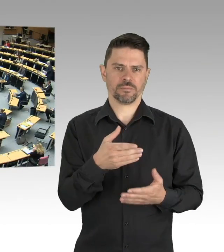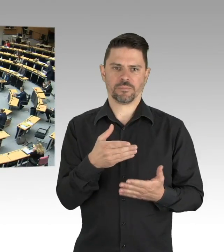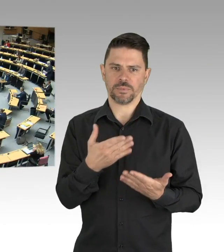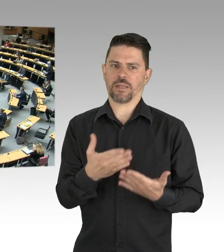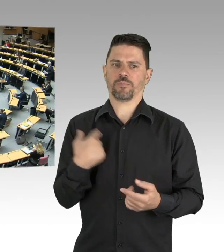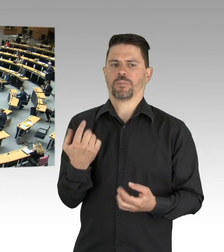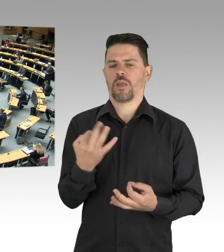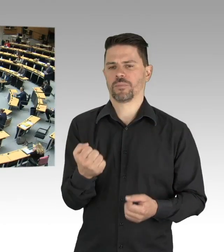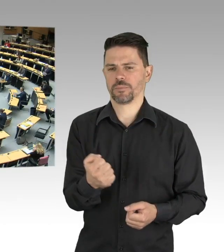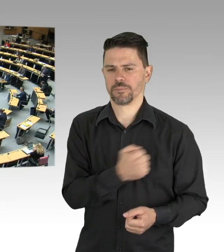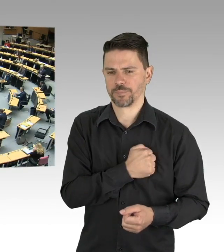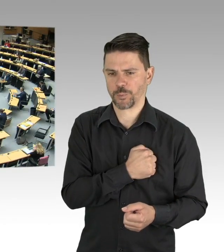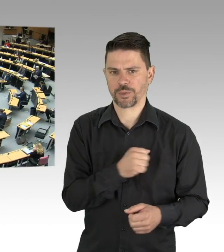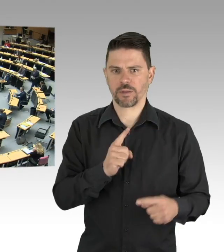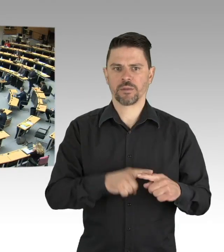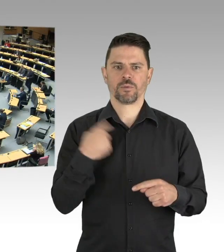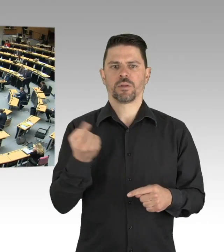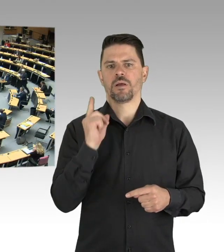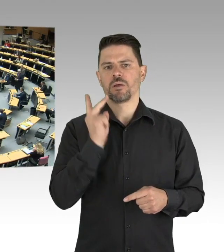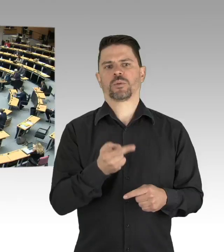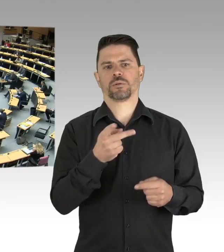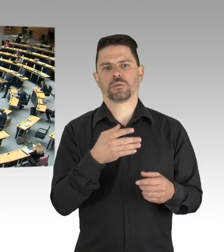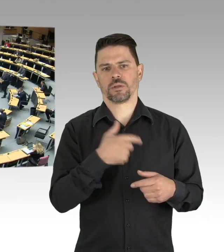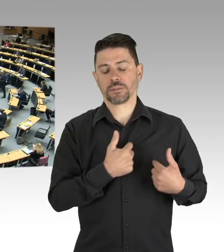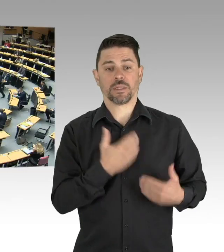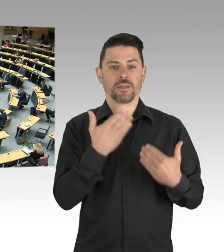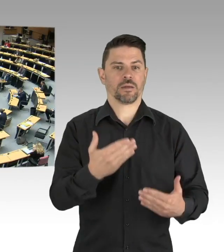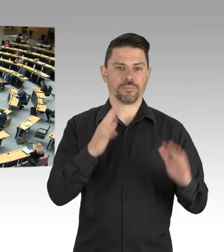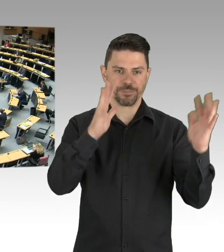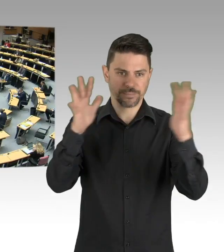(Präsidium) Für die SPD-Fraktion hat jetzt Herr Abgeordnete Isenberg das Wort, bitte schön.